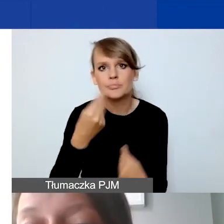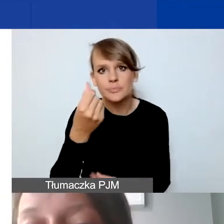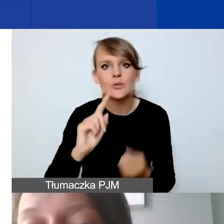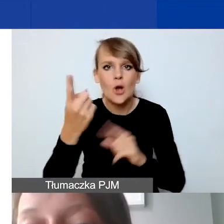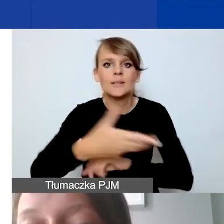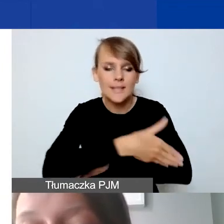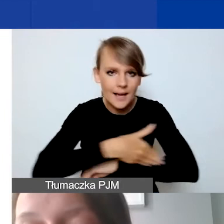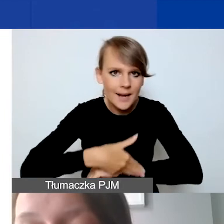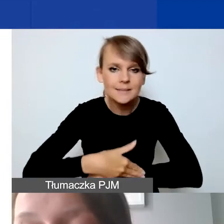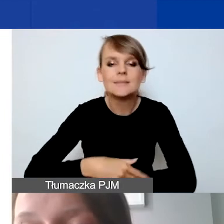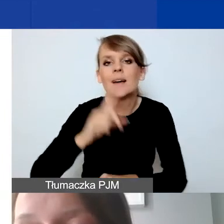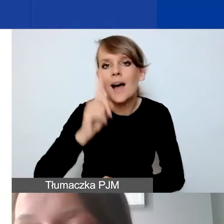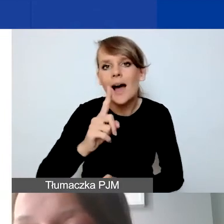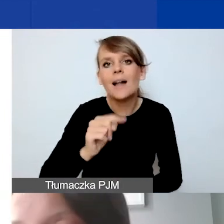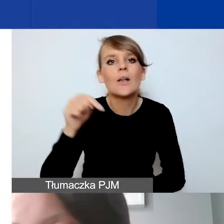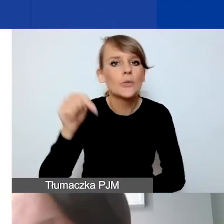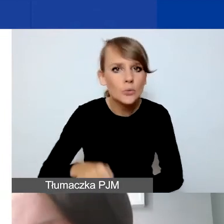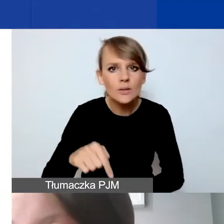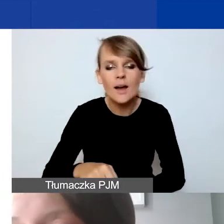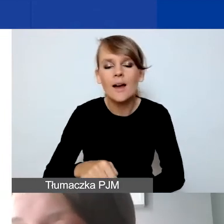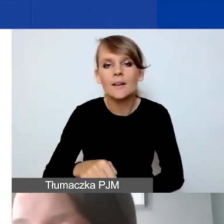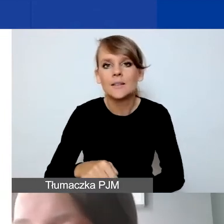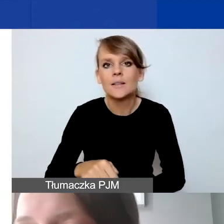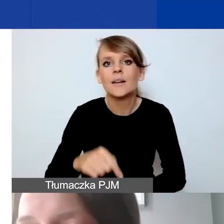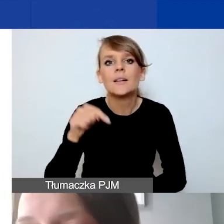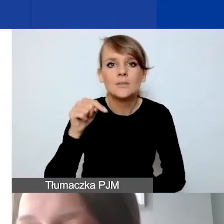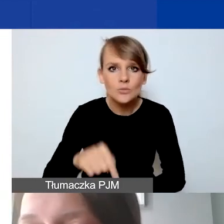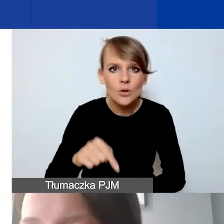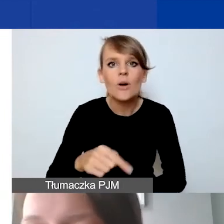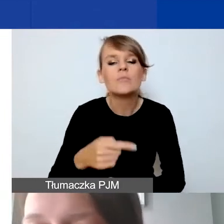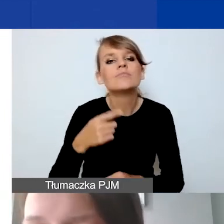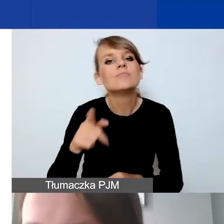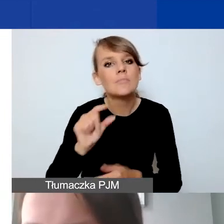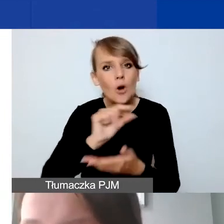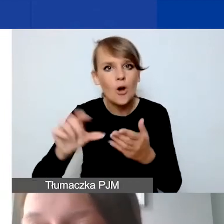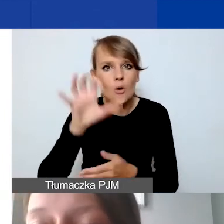Natomiast tu to rozwiązanie ma nam ułatwić rozliczenia